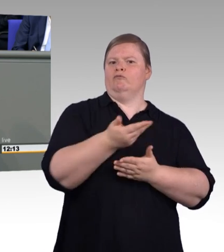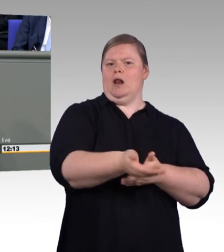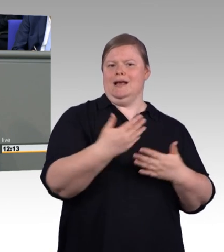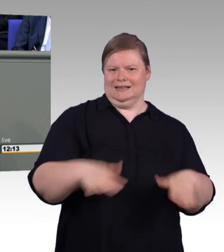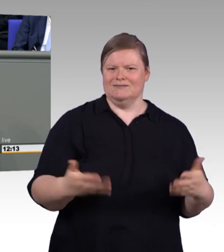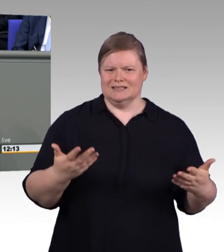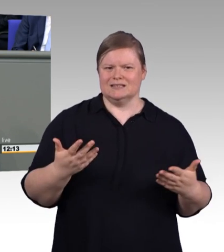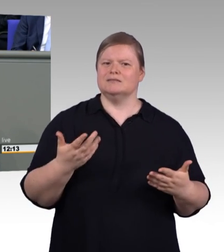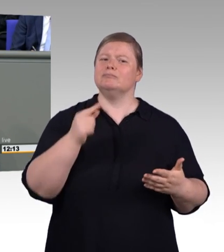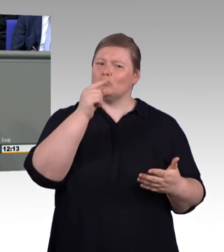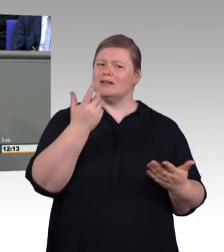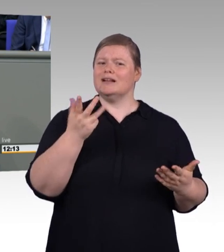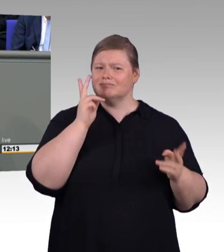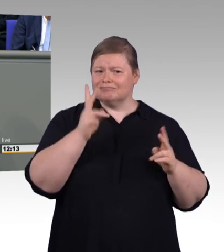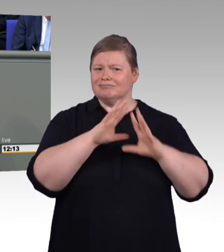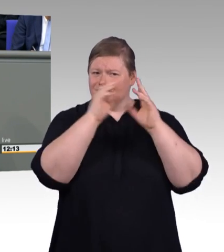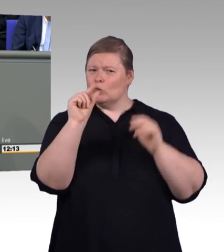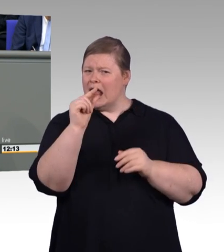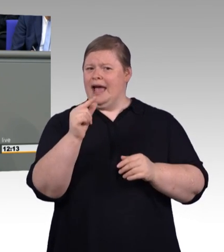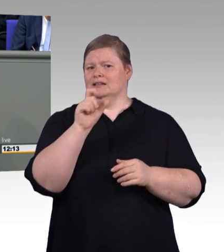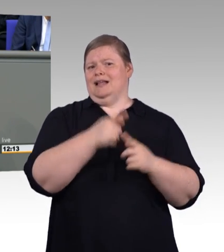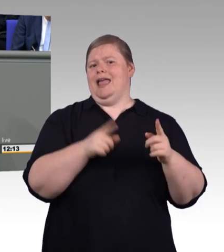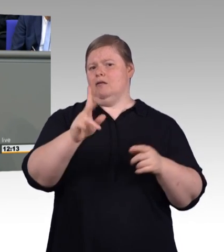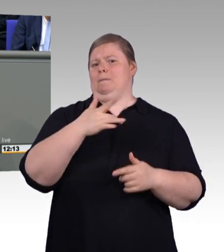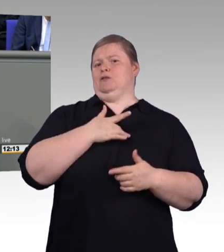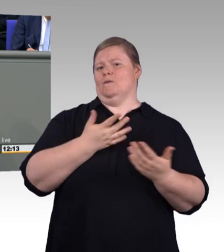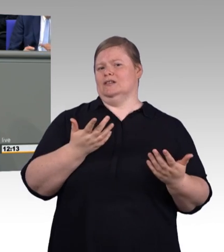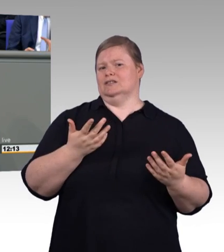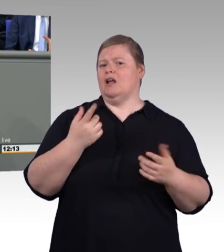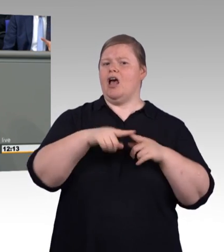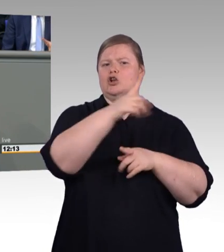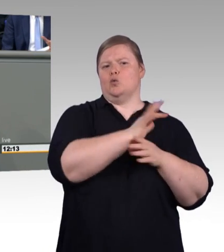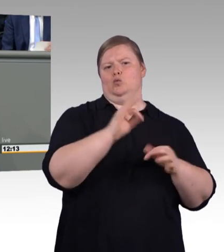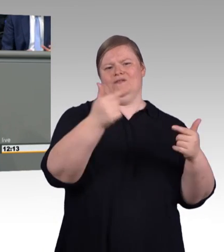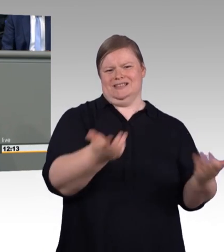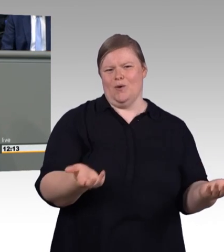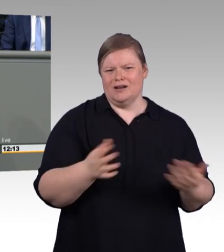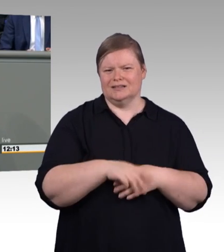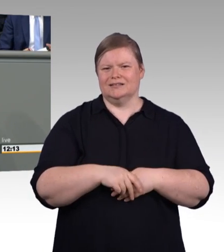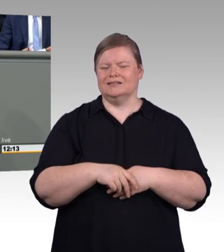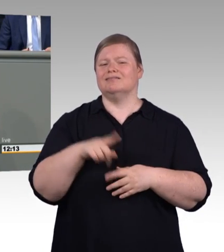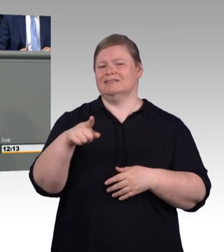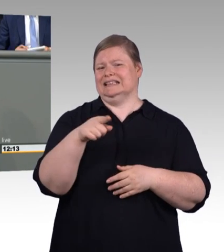Weil es heute von der Kollegin Fahimi angesprochen worden ist. Das mit dem dualen Studium. Auch uns liegt am Herzen,